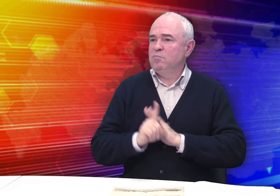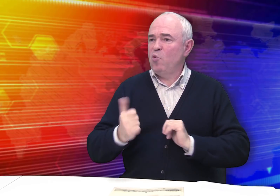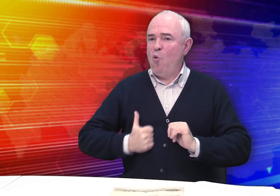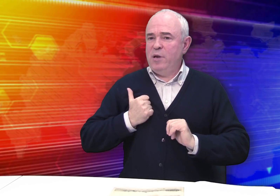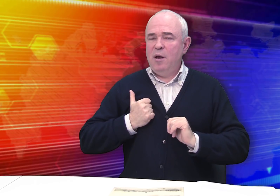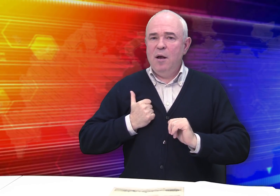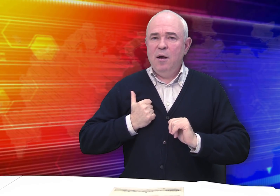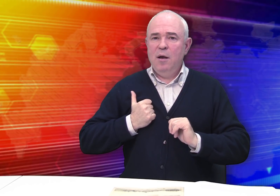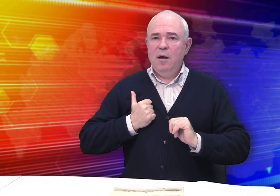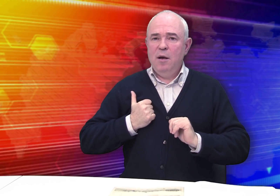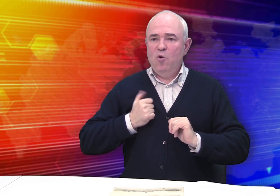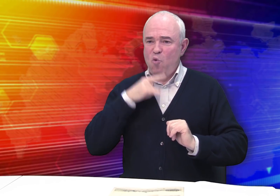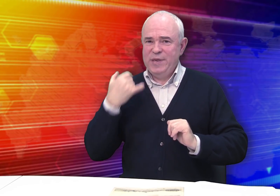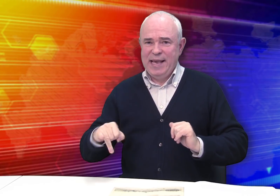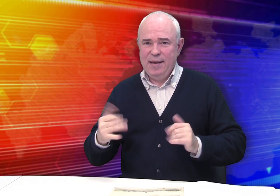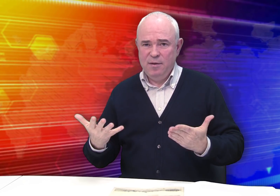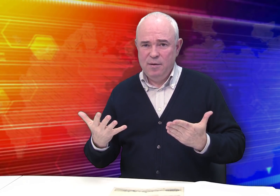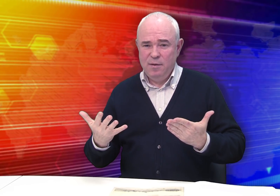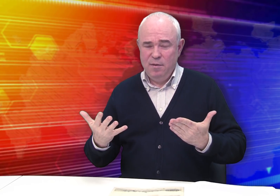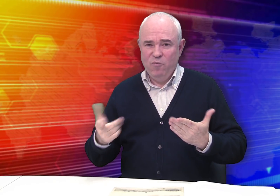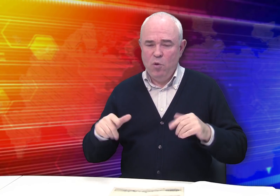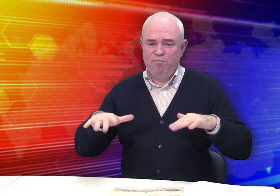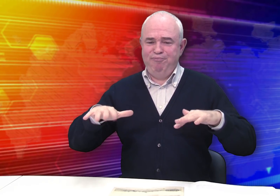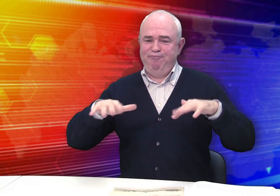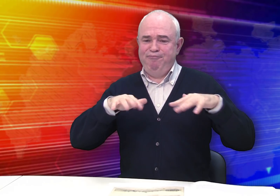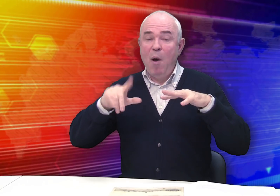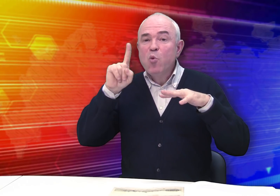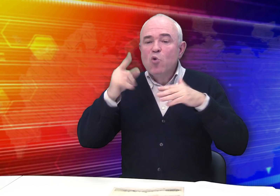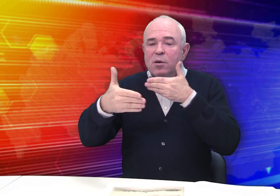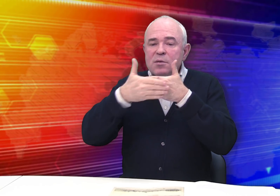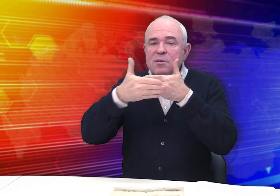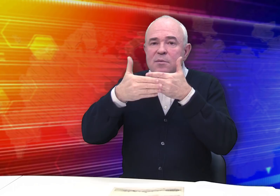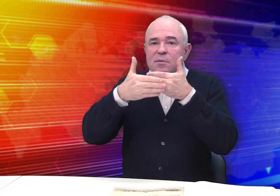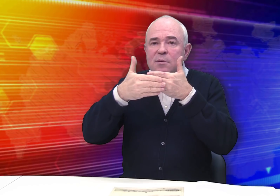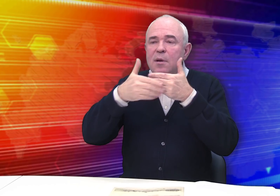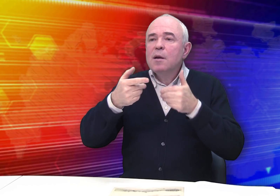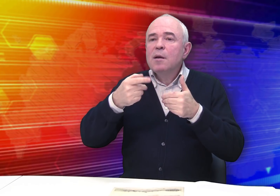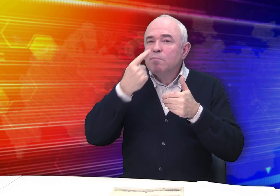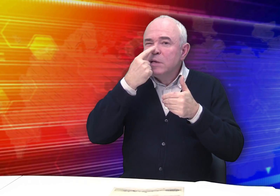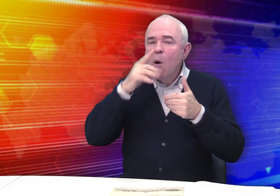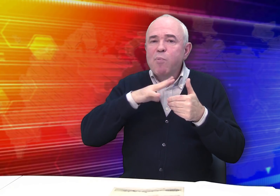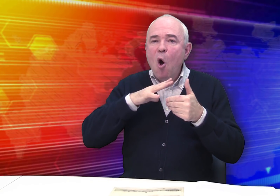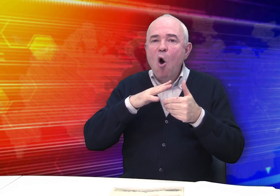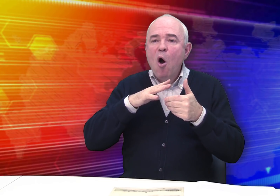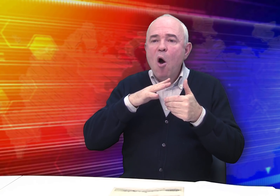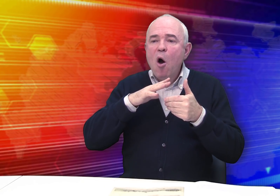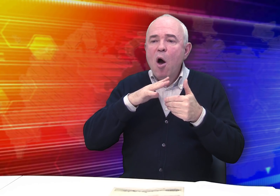Гордились Россией. Оживала общественная жизнь, это же было накануне